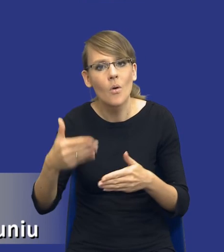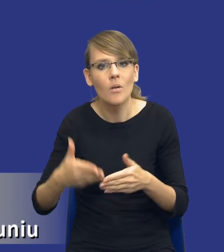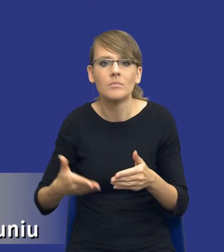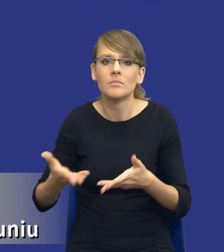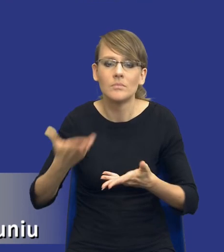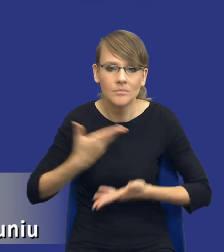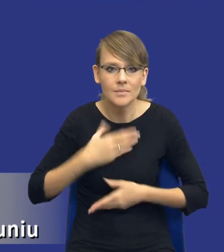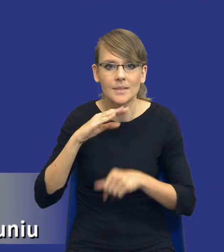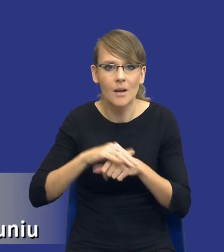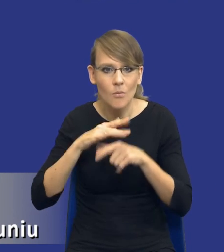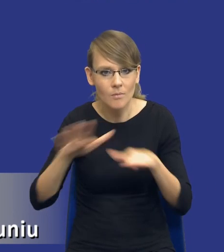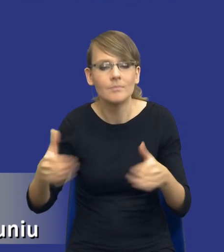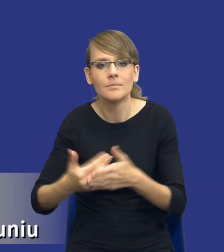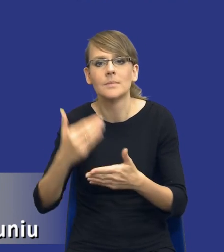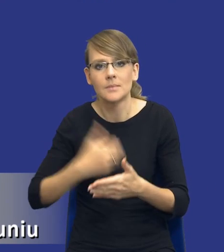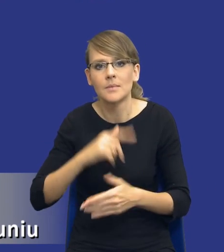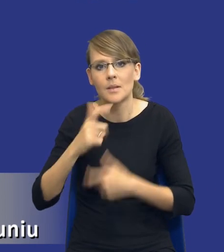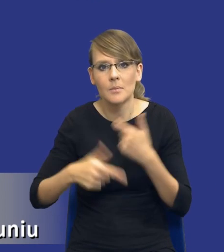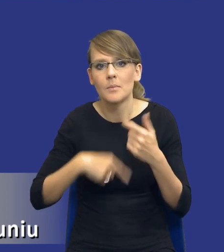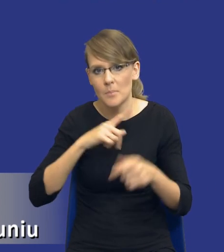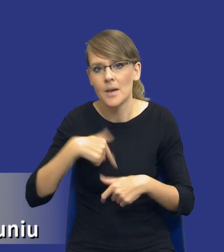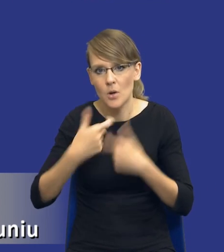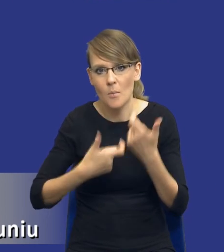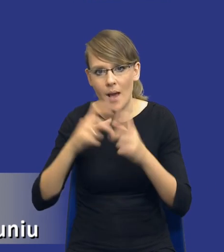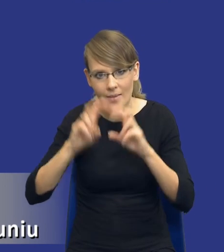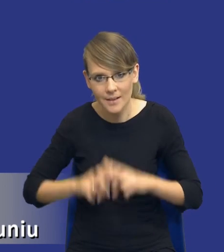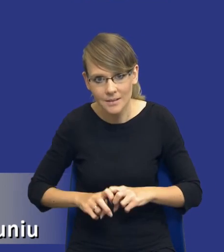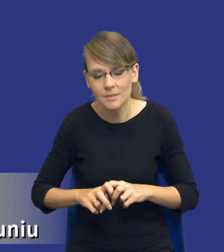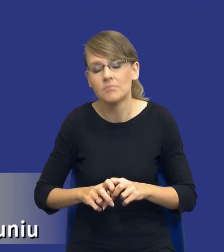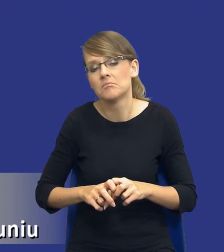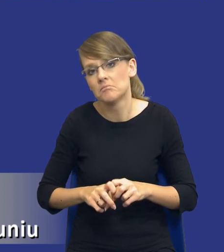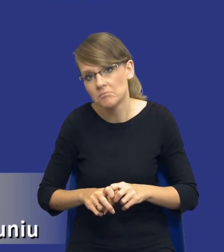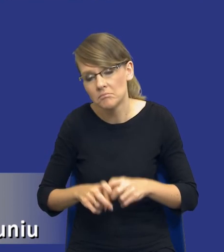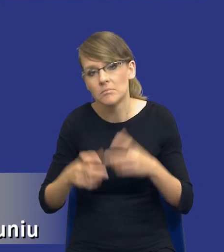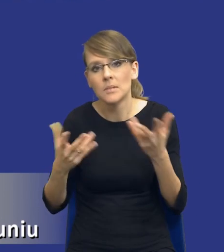zamówienia publicznego dokonujemy takiej analizy, to trzeba przyjąć, że tą opcją